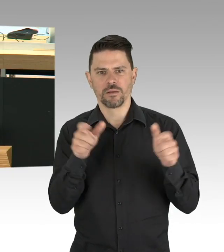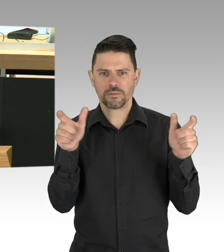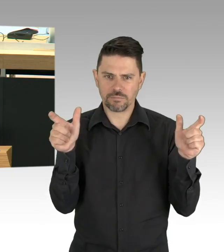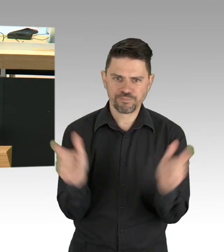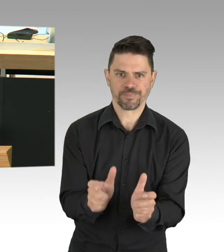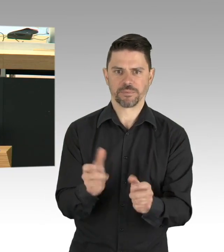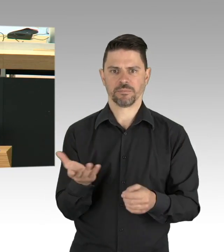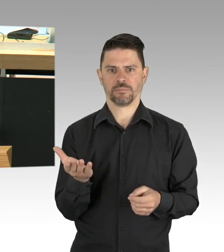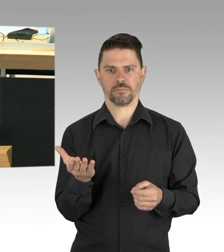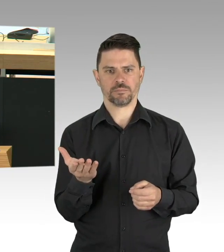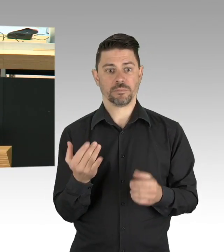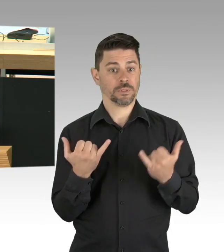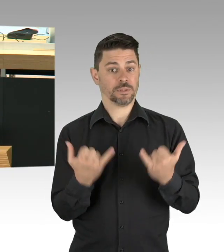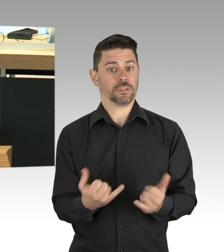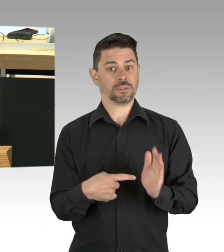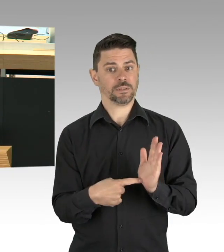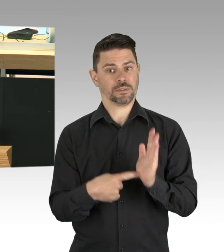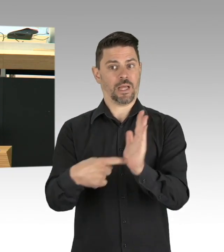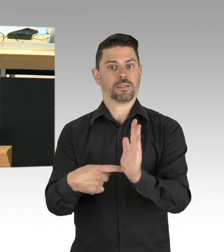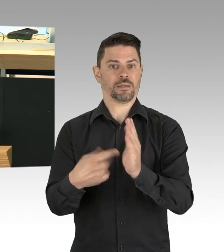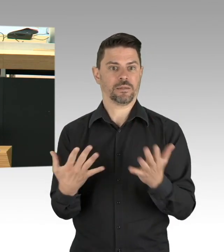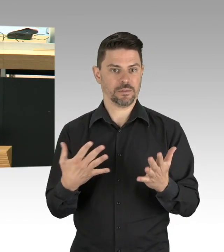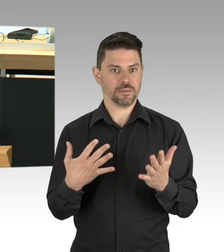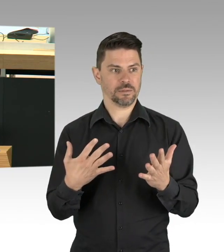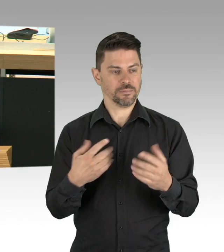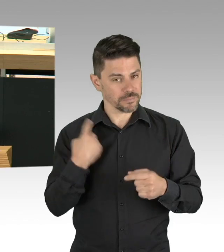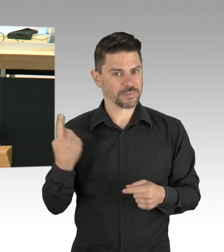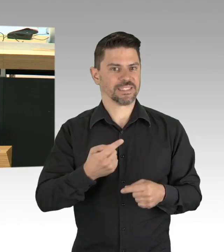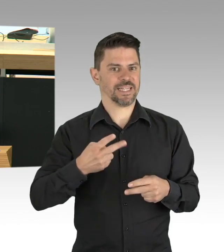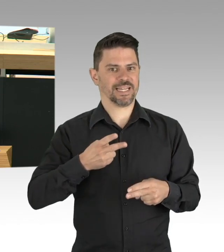die Zunahmen von Depressionen und Alkoholmissbrauch und da rede ich nicht über das Eierlikörchen,